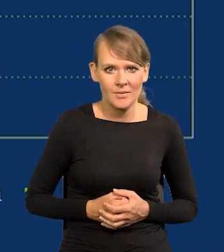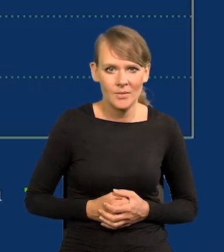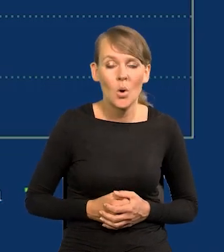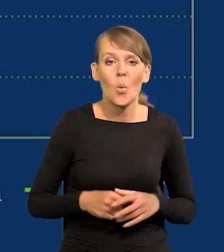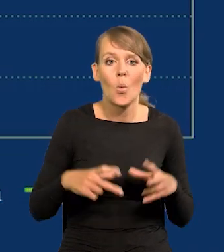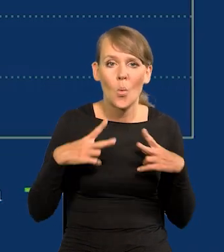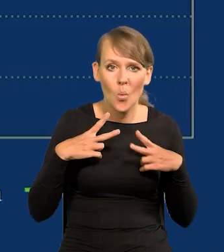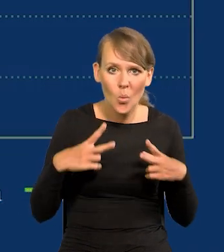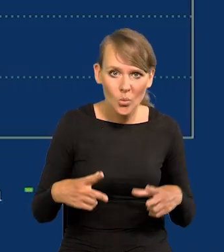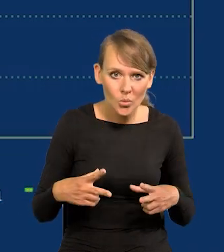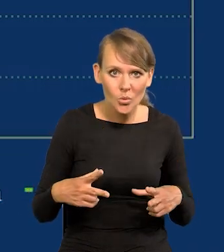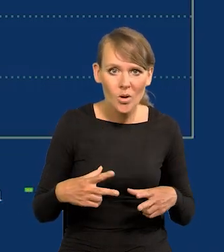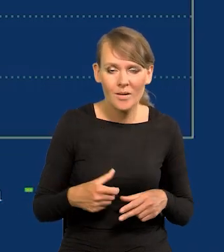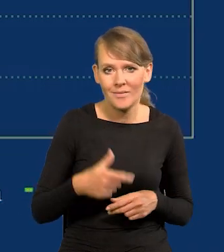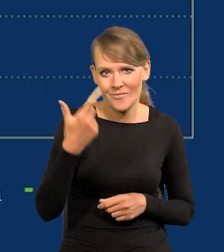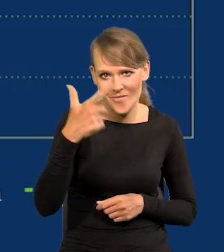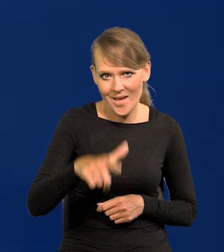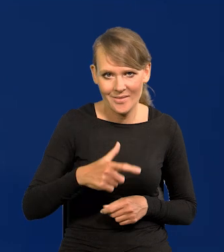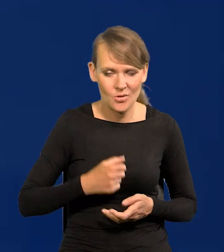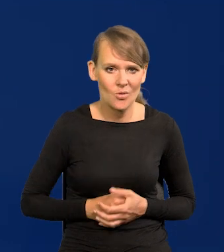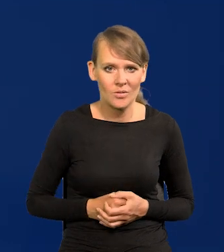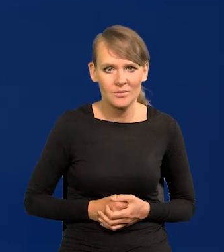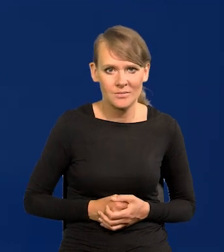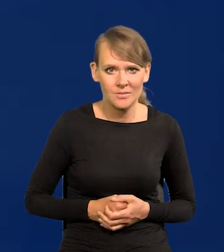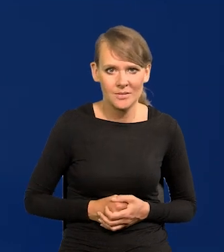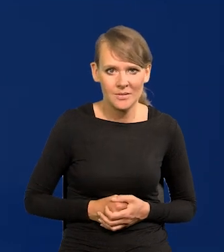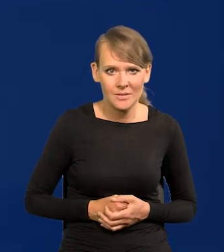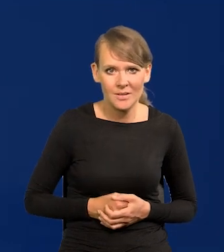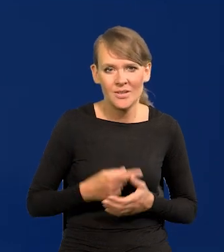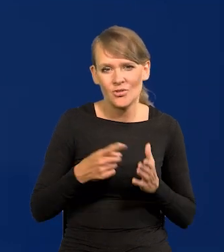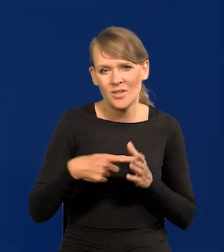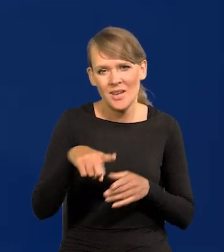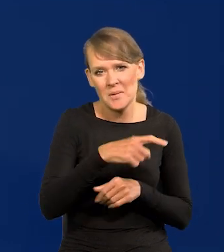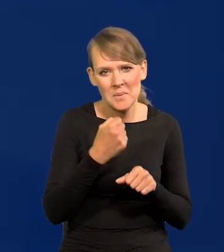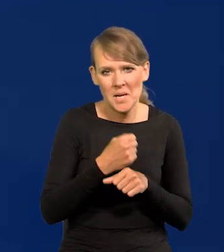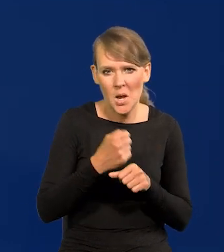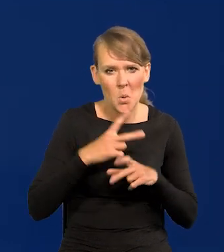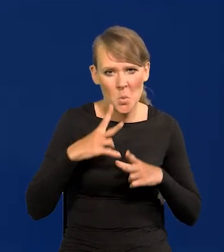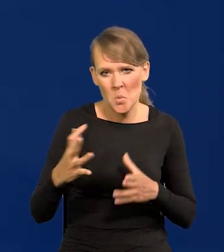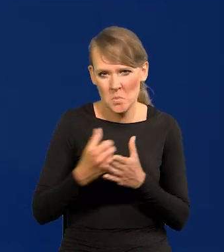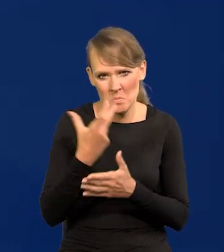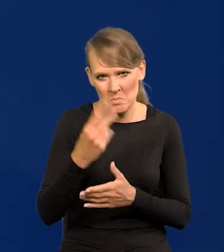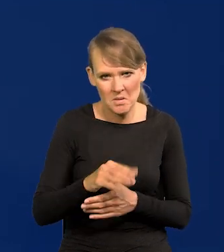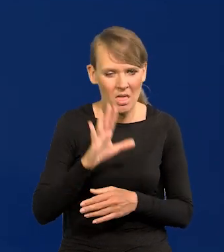Urlop dwa tygodnie. Często pracownicy nie korzystają z urlopu, tylko wolą pracować.